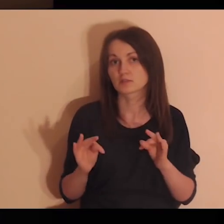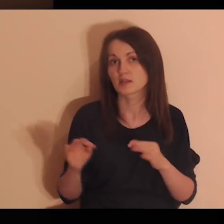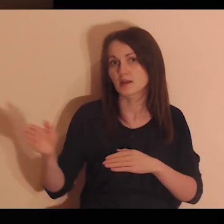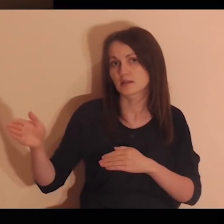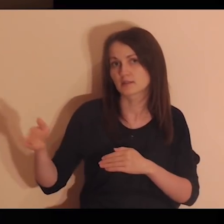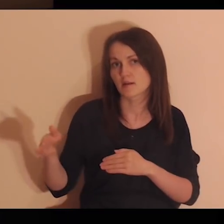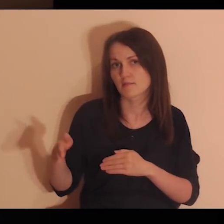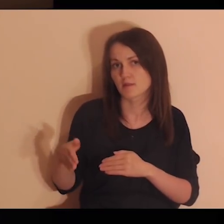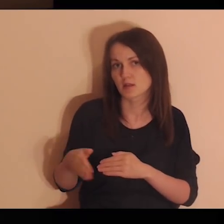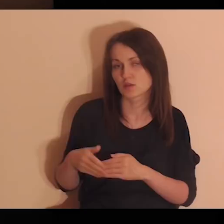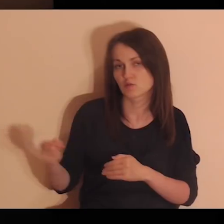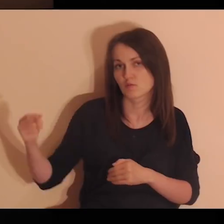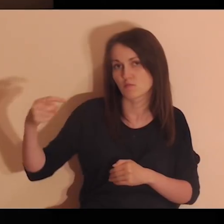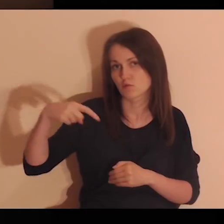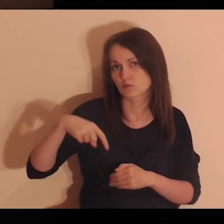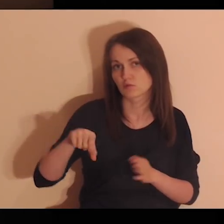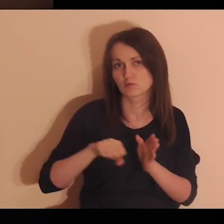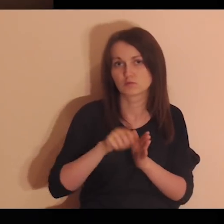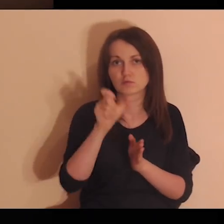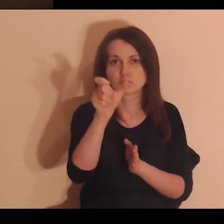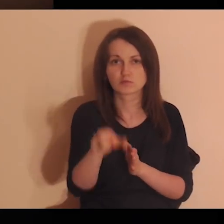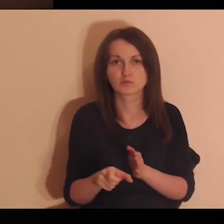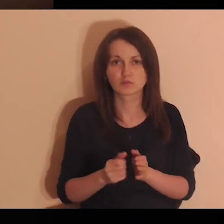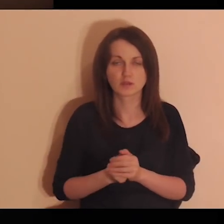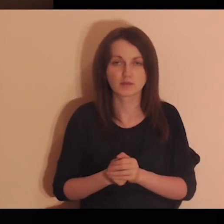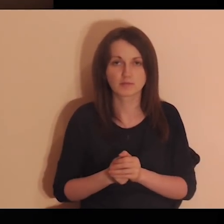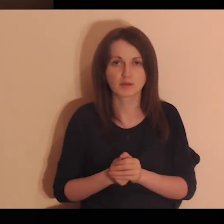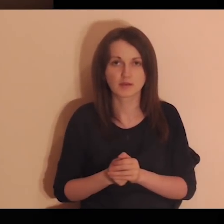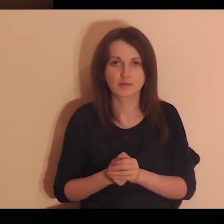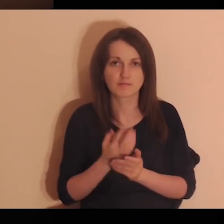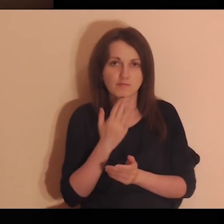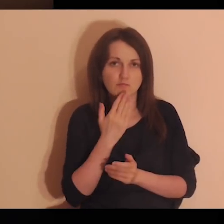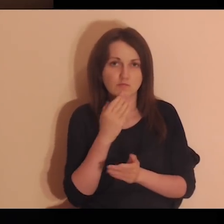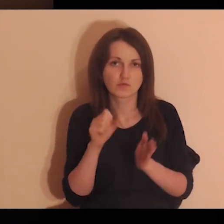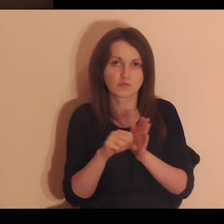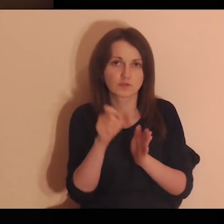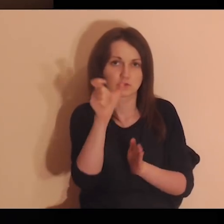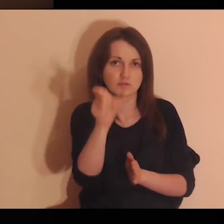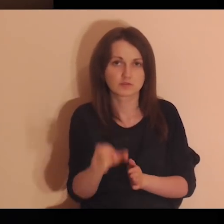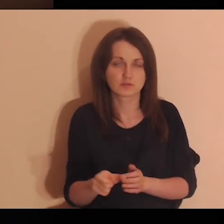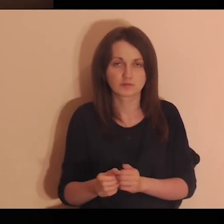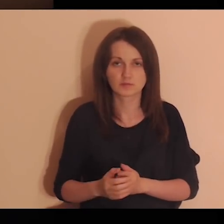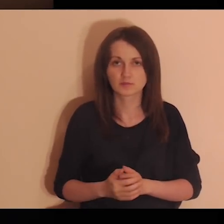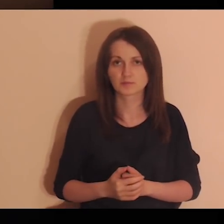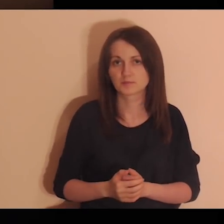Jezus teraz zbliża się do ciebie. Pochyla się nad tobą i mówi: